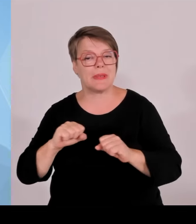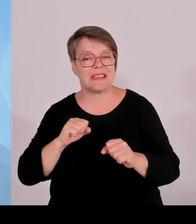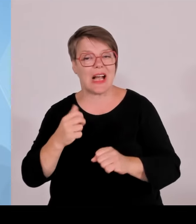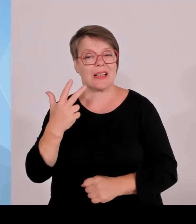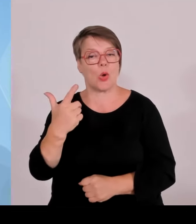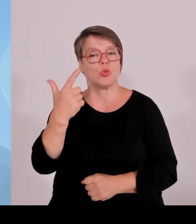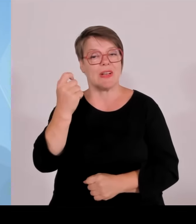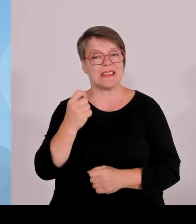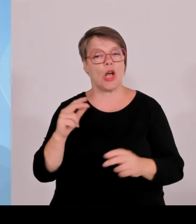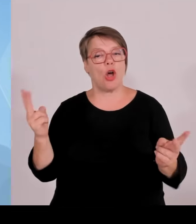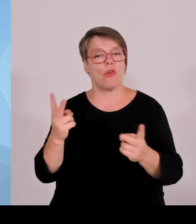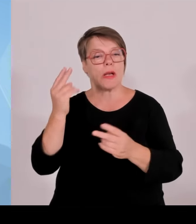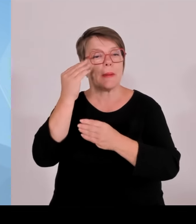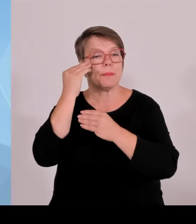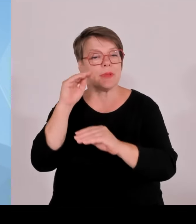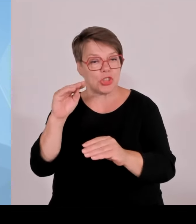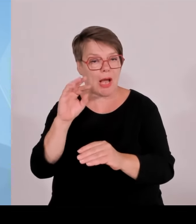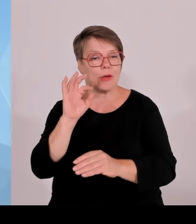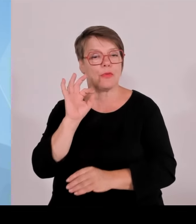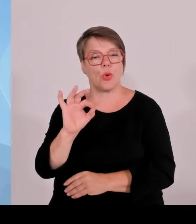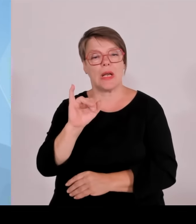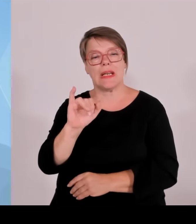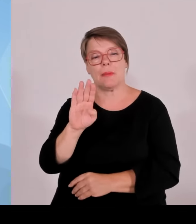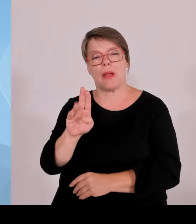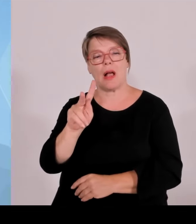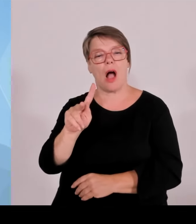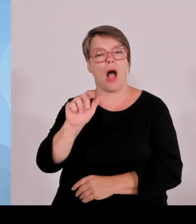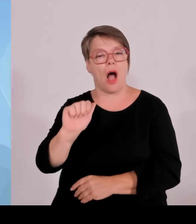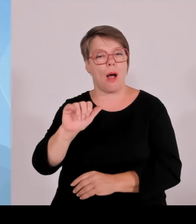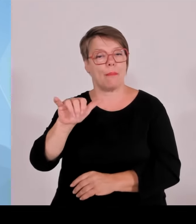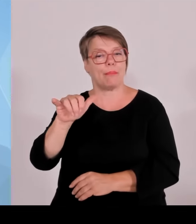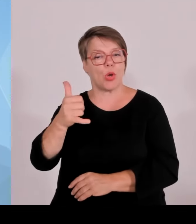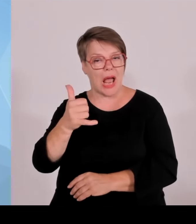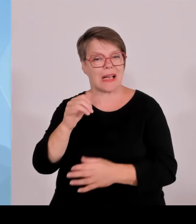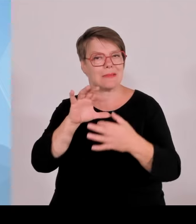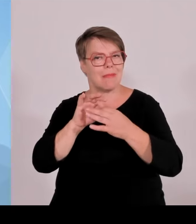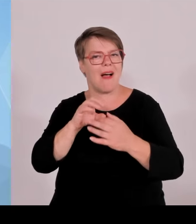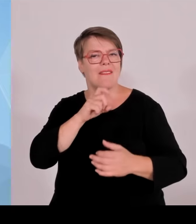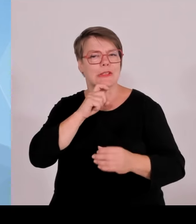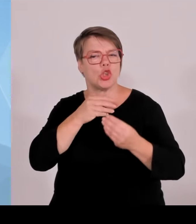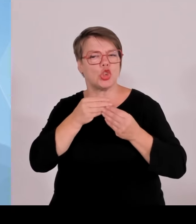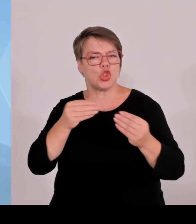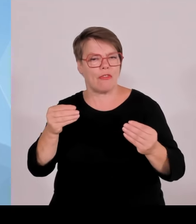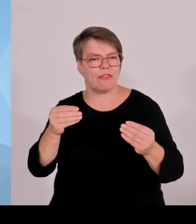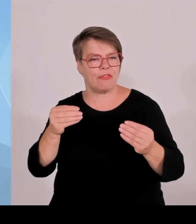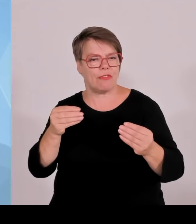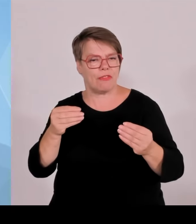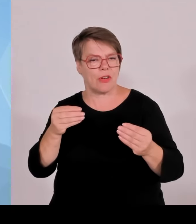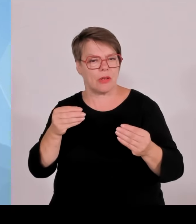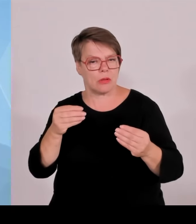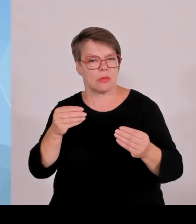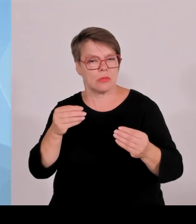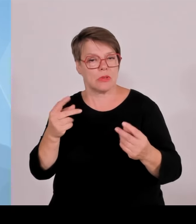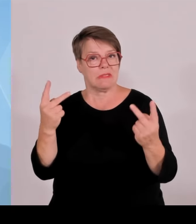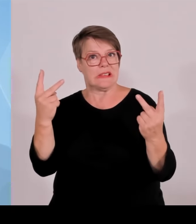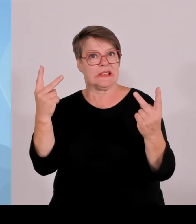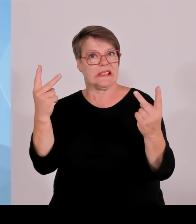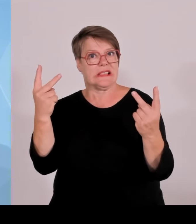von der EU-Kommission beihilferechtlich genehmigt überreicht hat in der sogenannten dritten Genehmigungswelle.